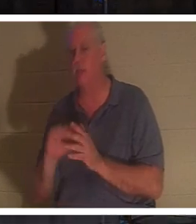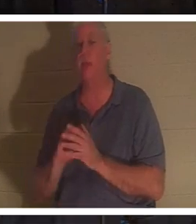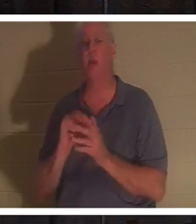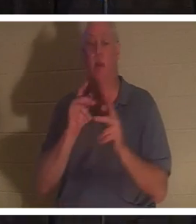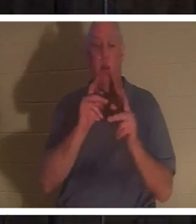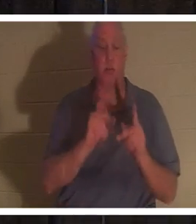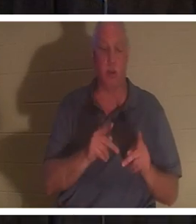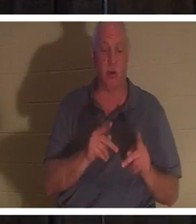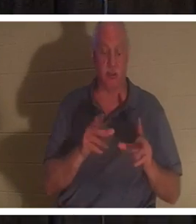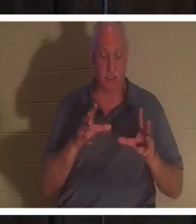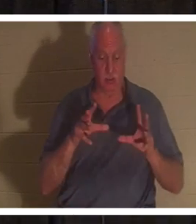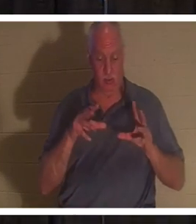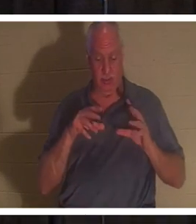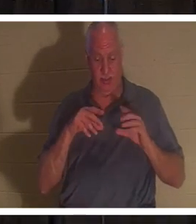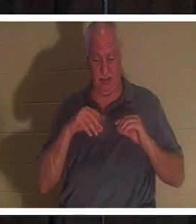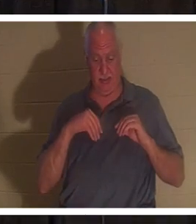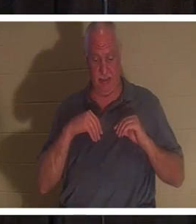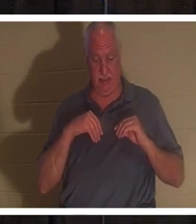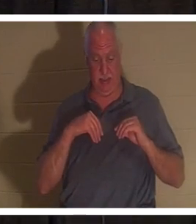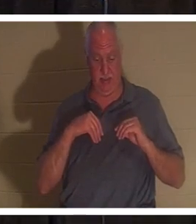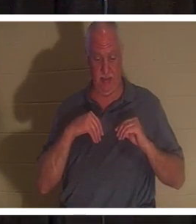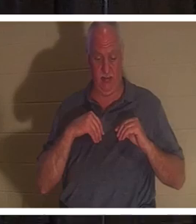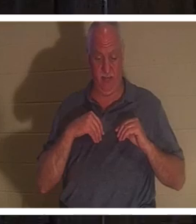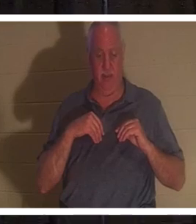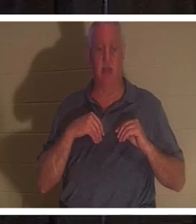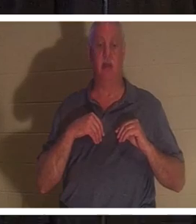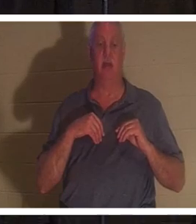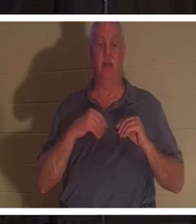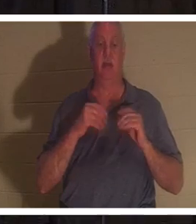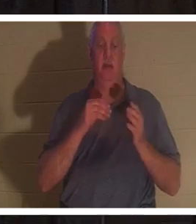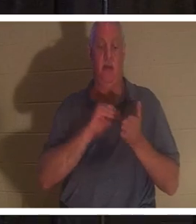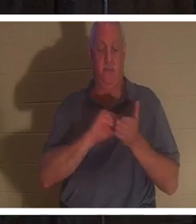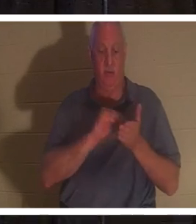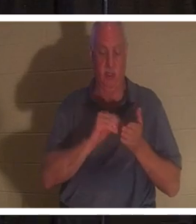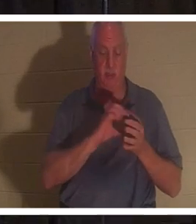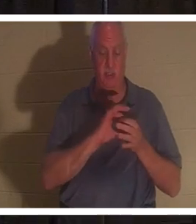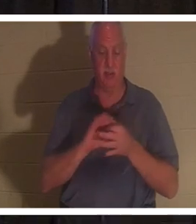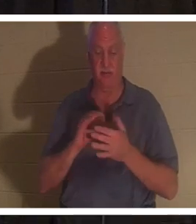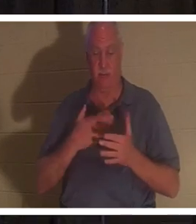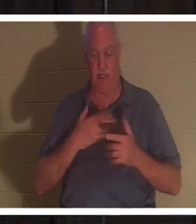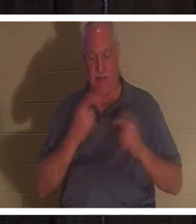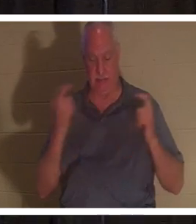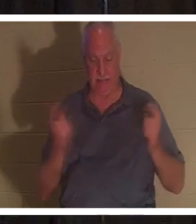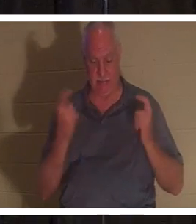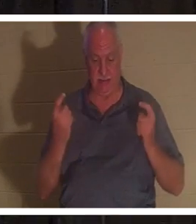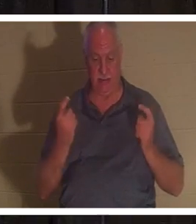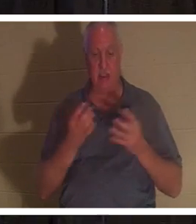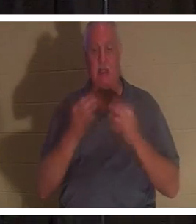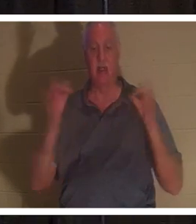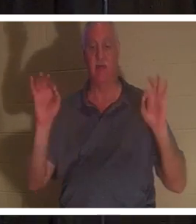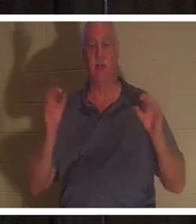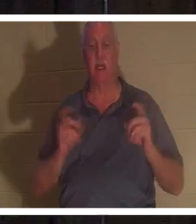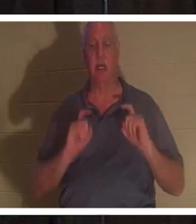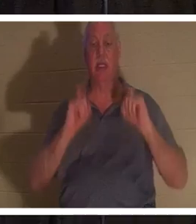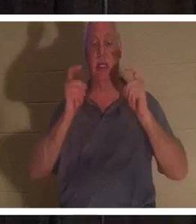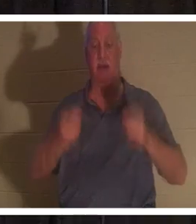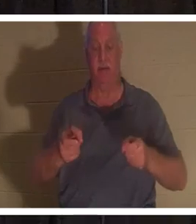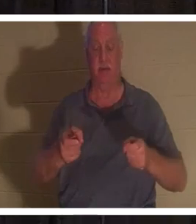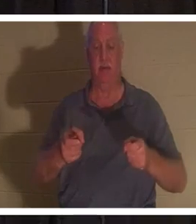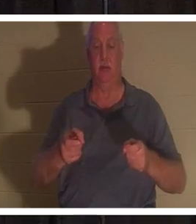прощение за свои грехи, дарованное им Господом